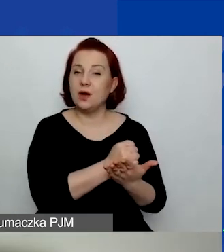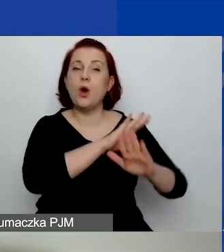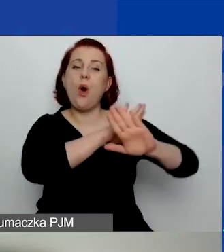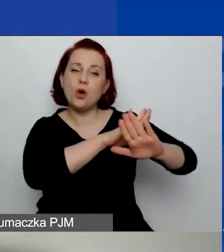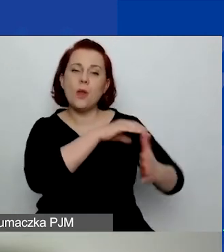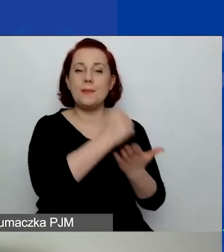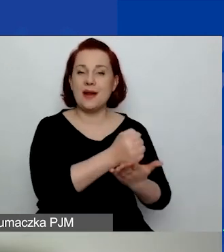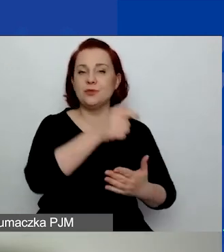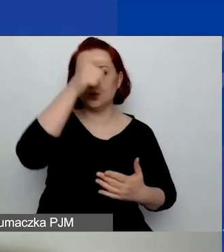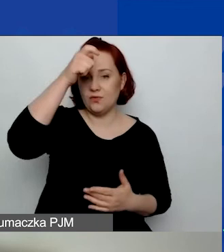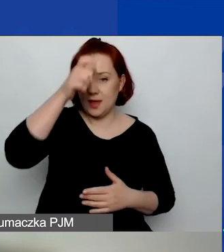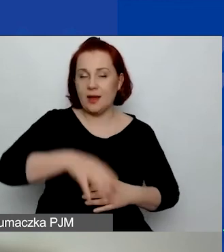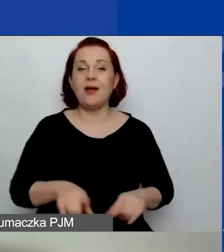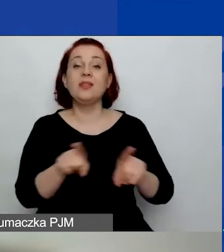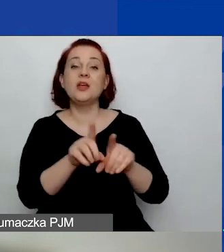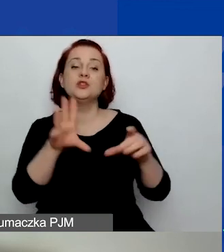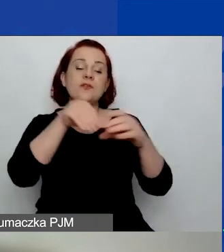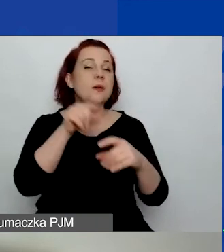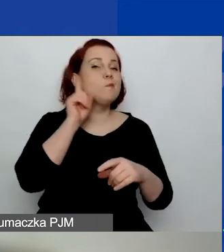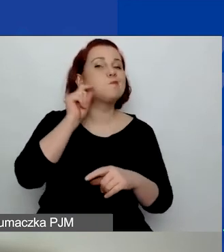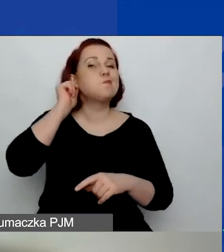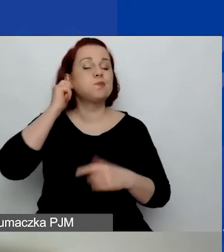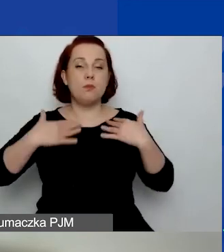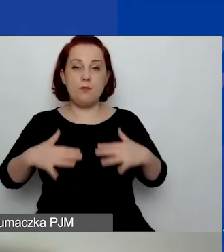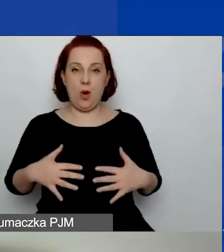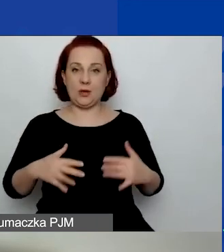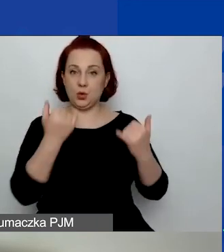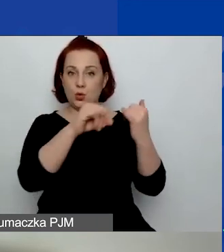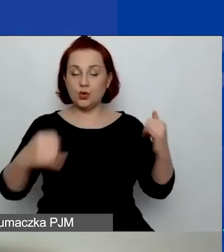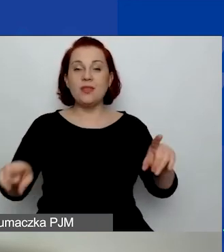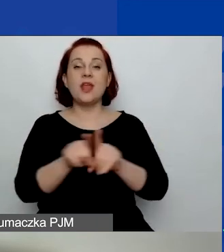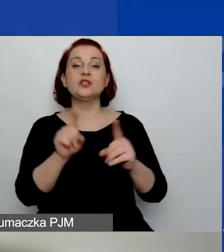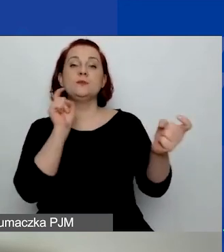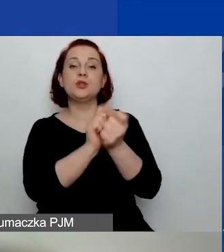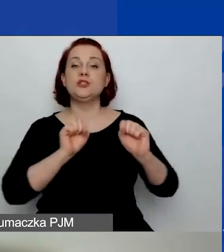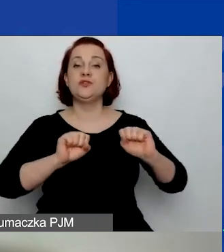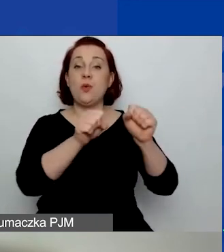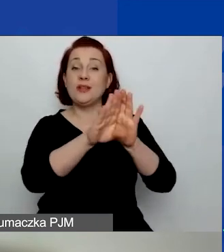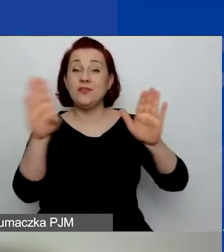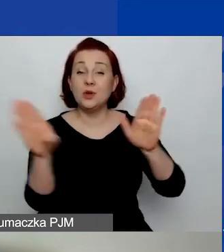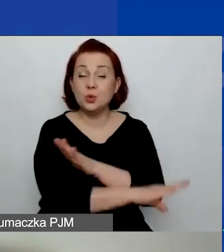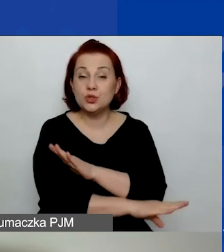Działania na rzecz różnorodności społecznej i przeciwdziałanie wykluczeniu. Trzeci: budowanie kultury demokratycznej